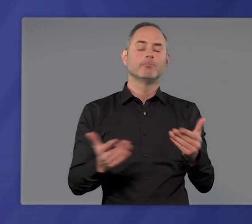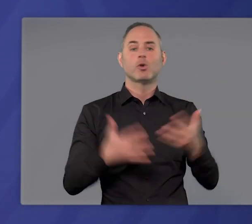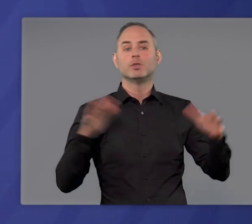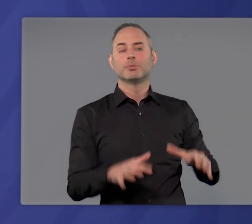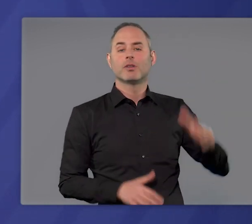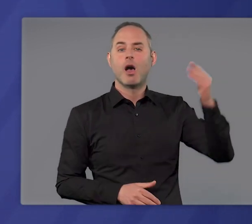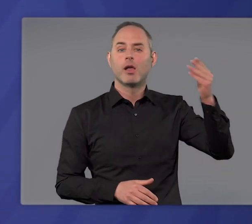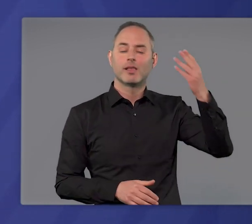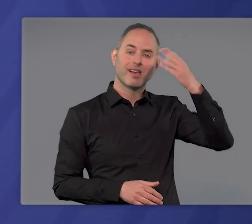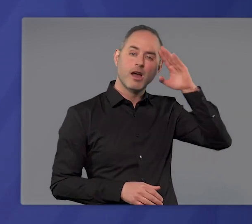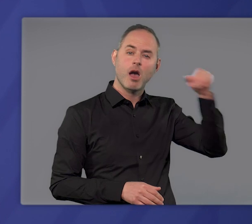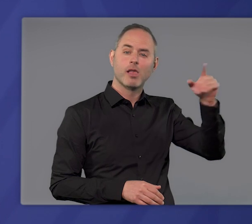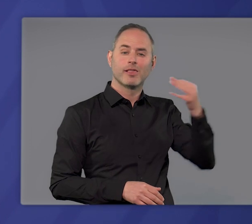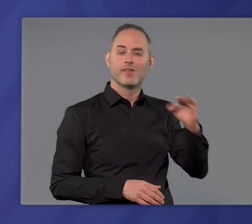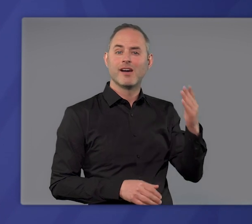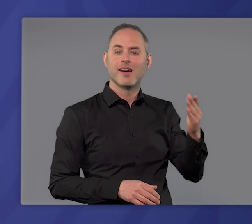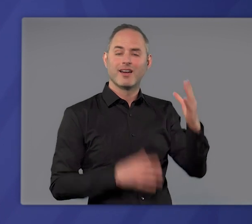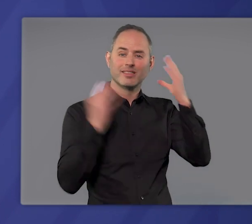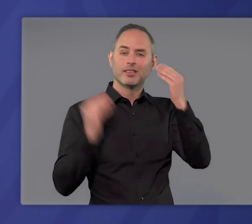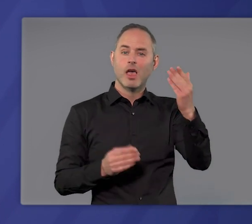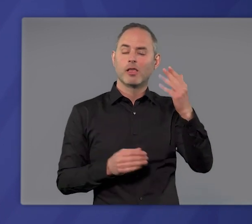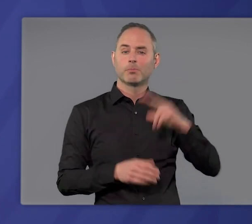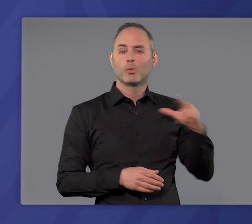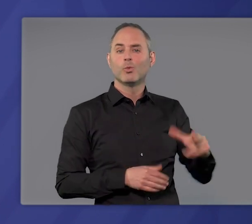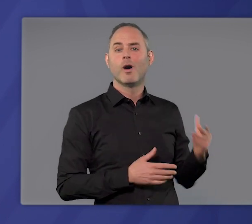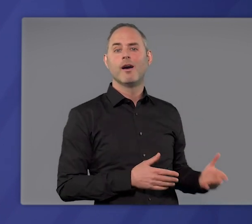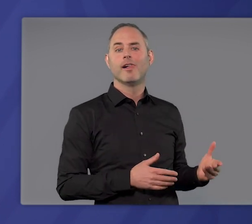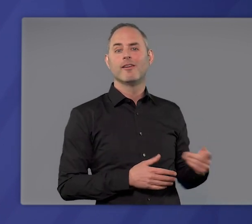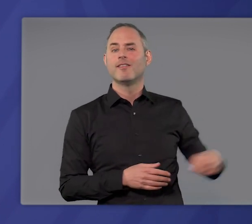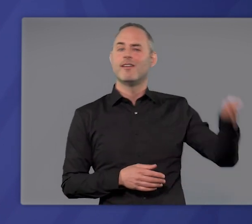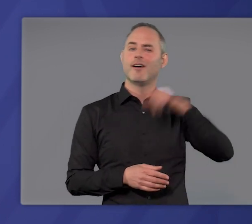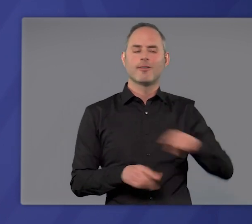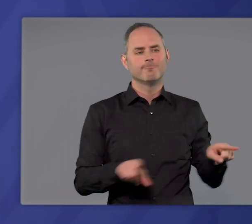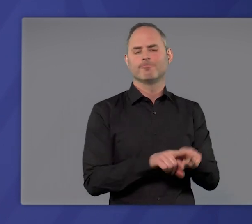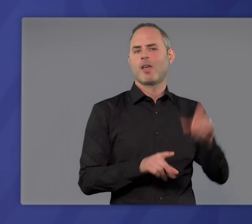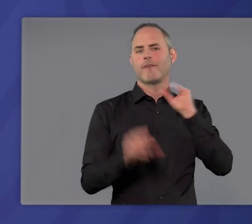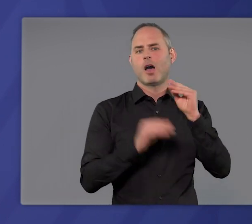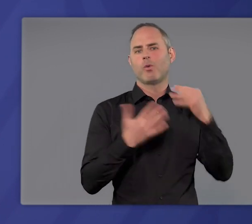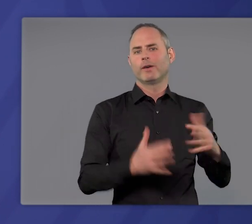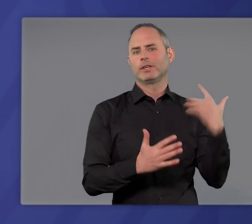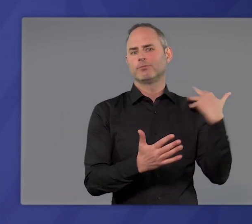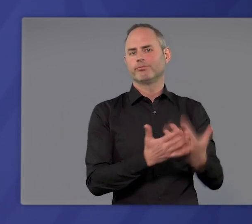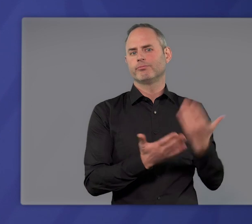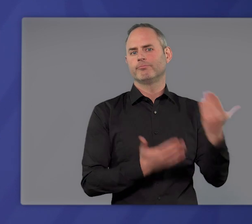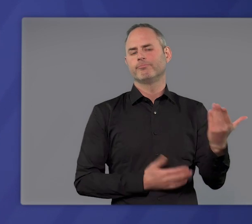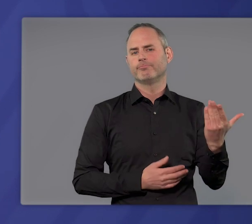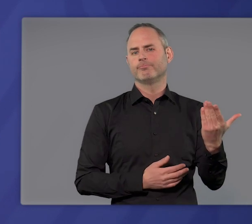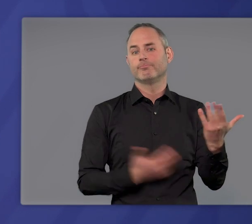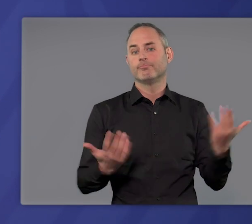Großbritannien, Irland, Frankreich, die Niederlande, Portugal sie alle haben diese Erfahrung gemacht: